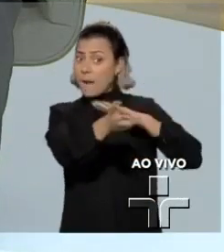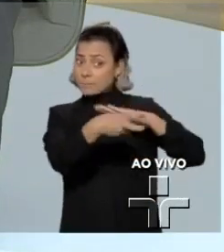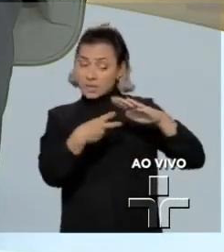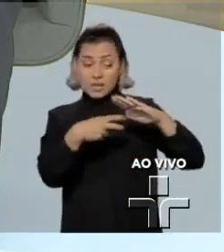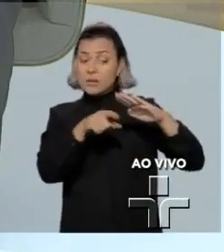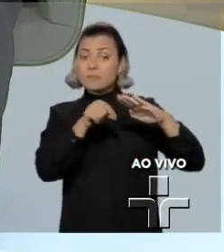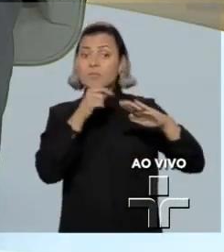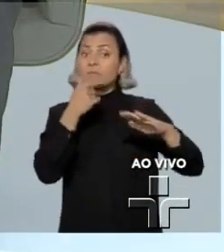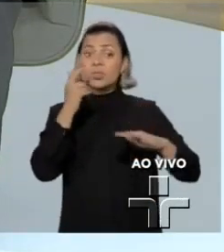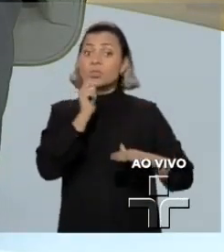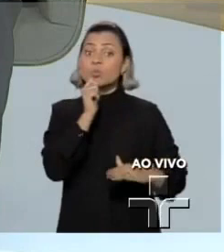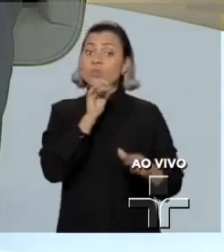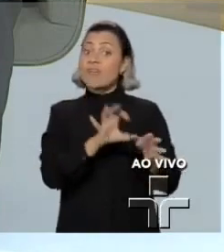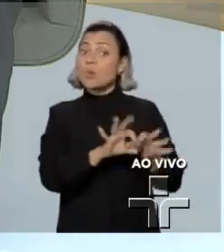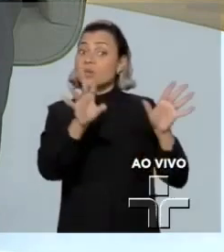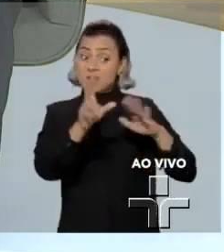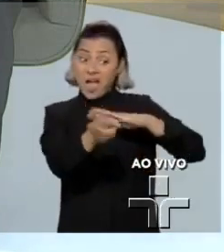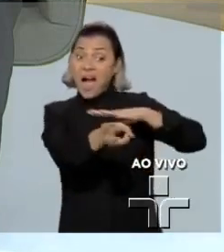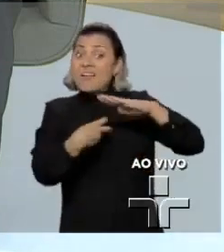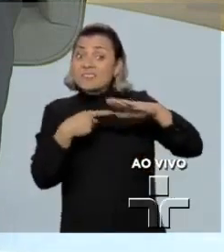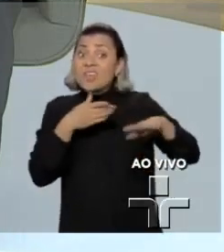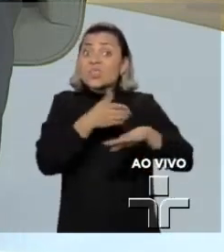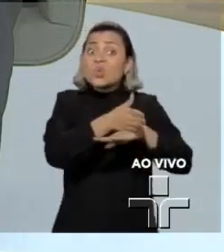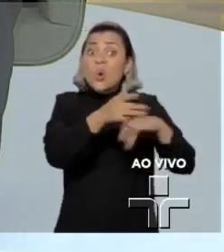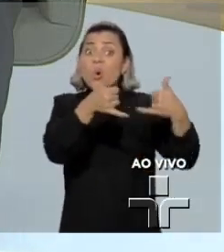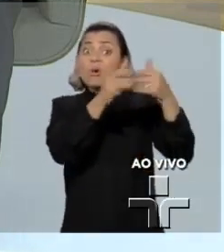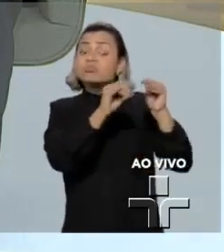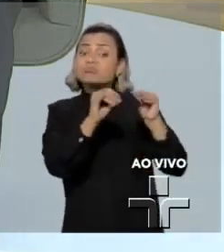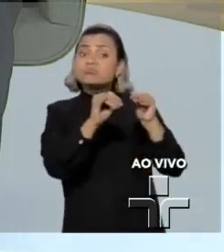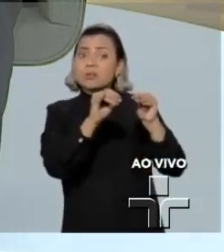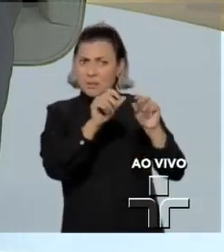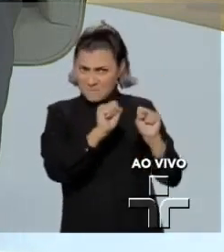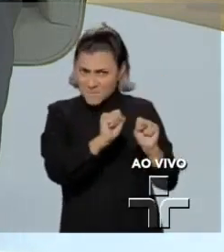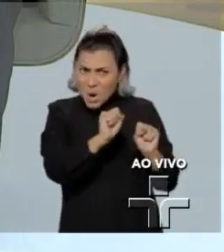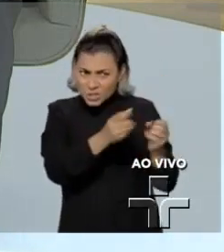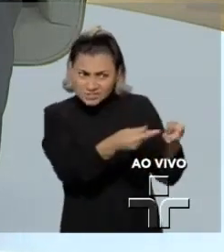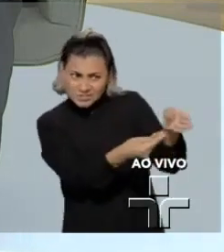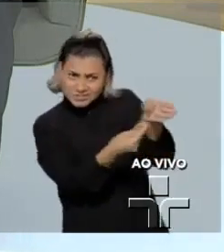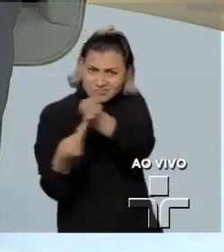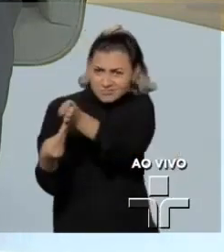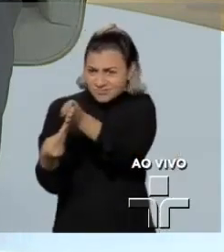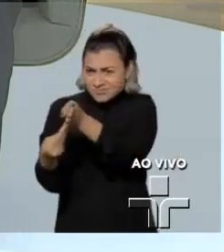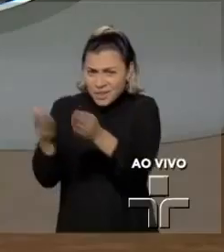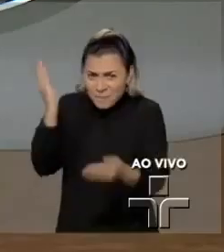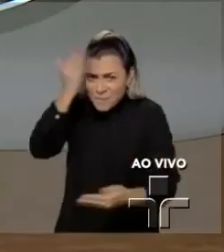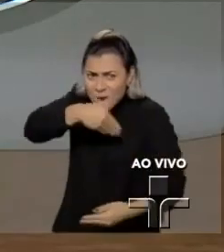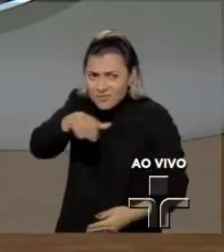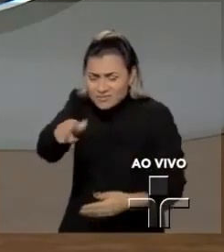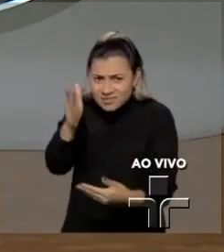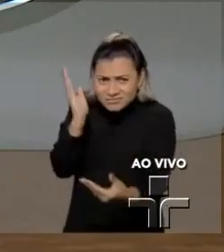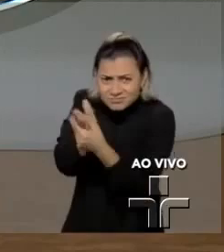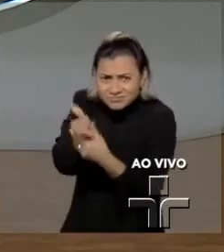obtidas por um hacker sejam usadas num processo contra os alvos desse hacker?